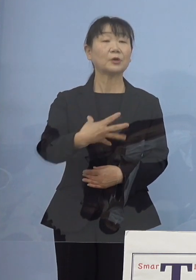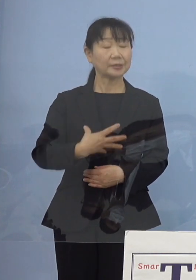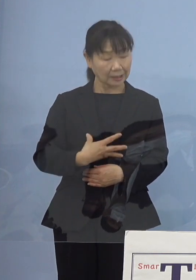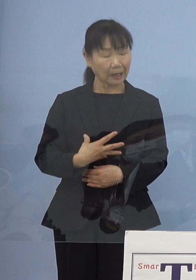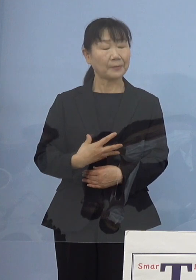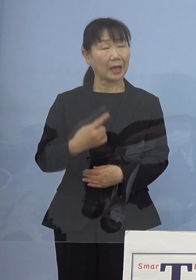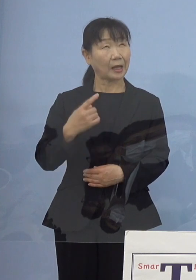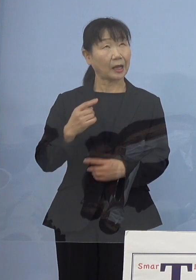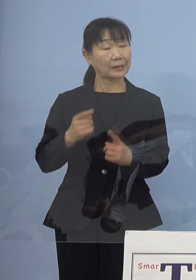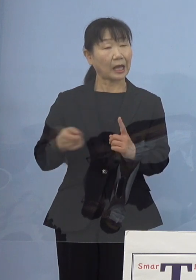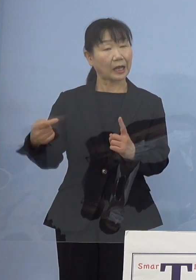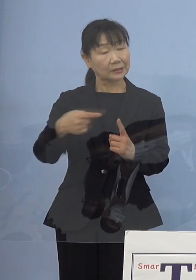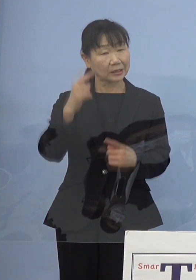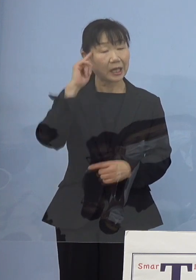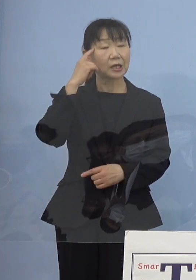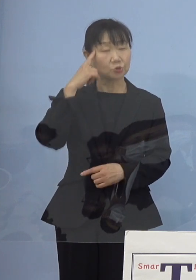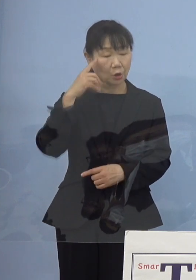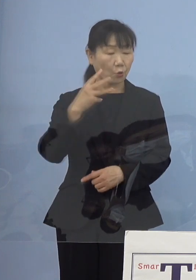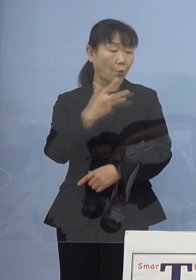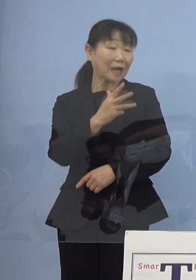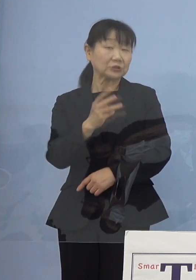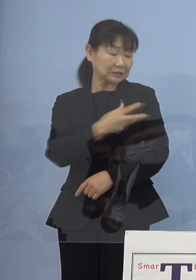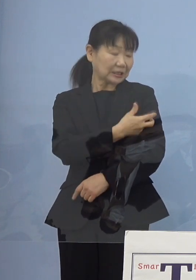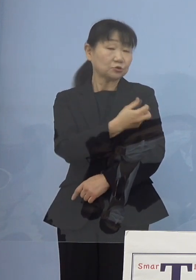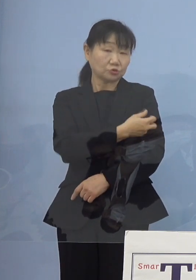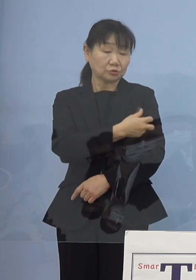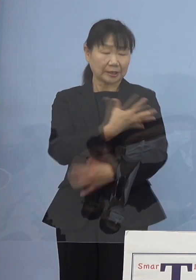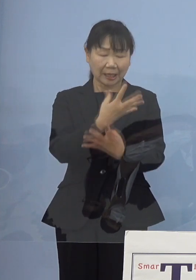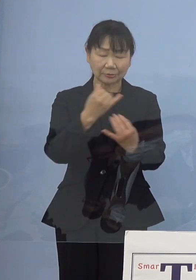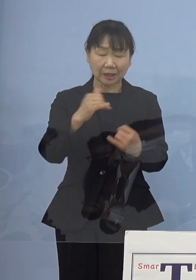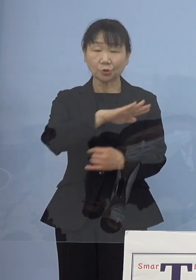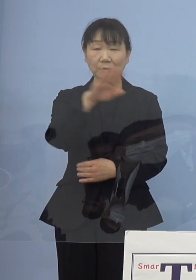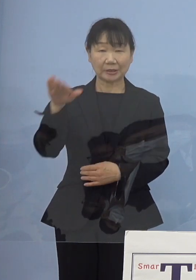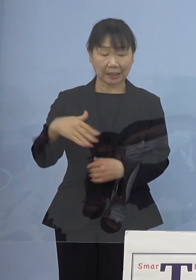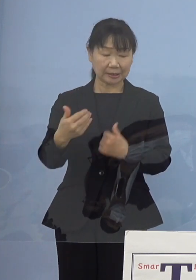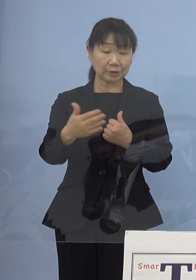ワクチン接種などで多くの皆さん方 ご協力をいただいていたわけですから